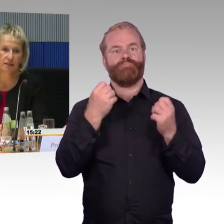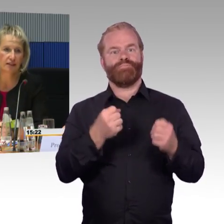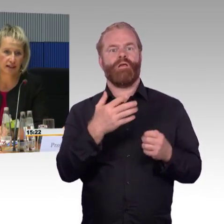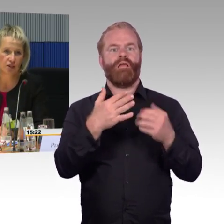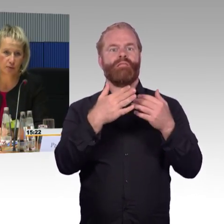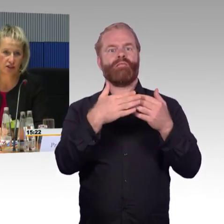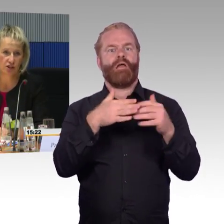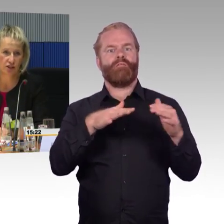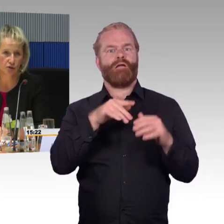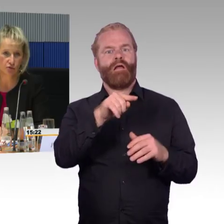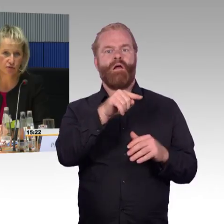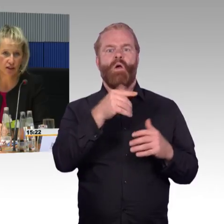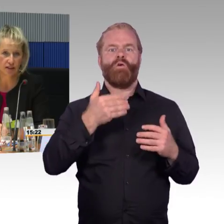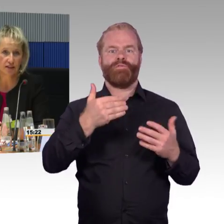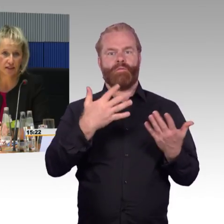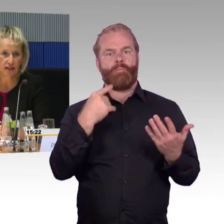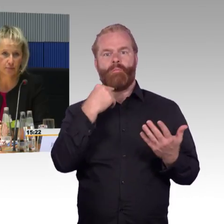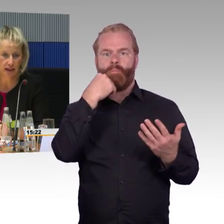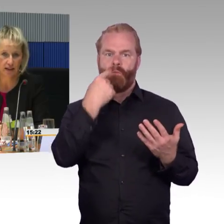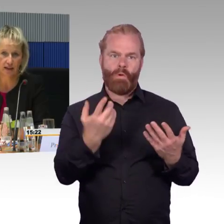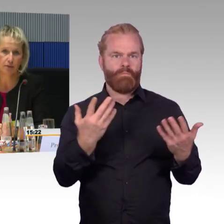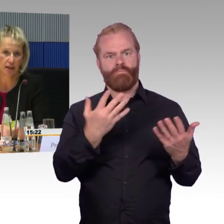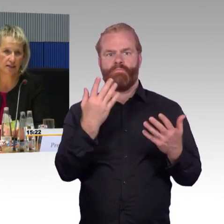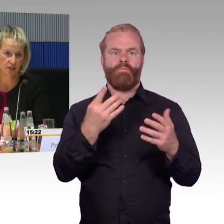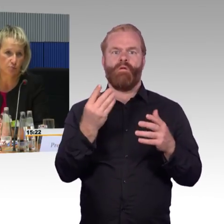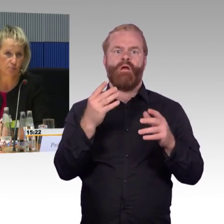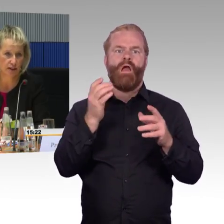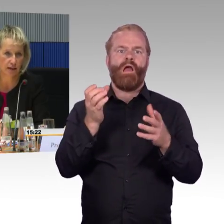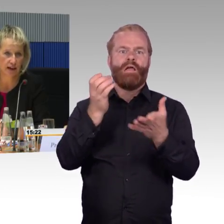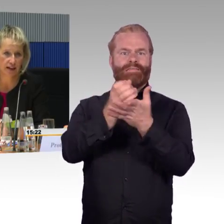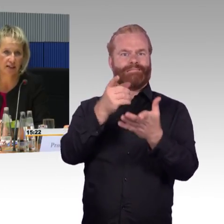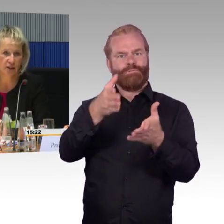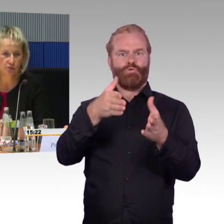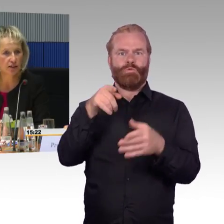und dann ist es dementsprechend die Rollstuhlfahrerin, die sie erwähnten, die das Problem hat.